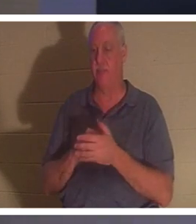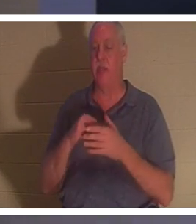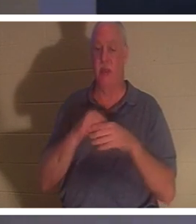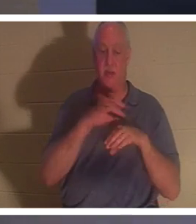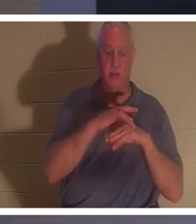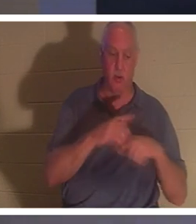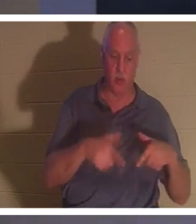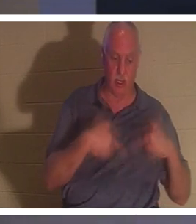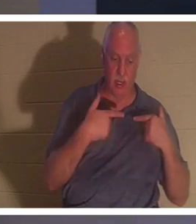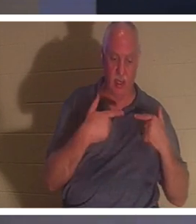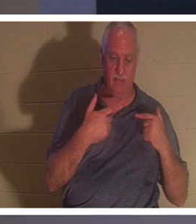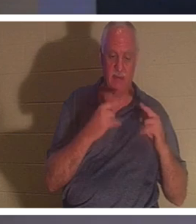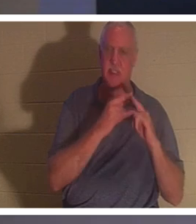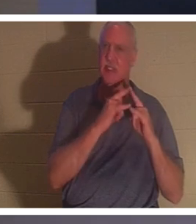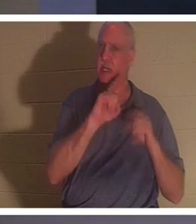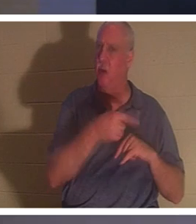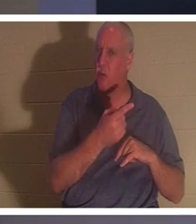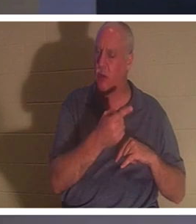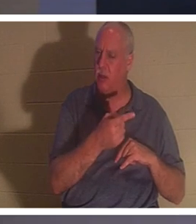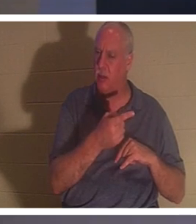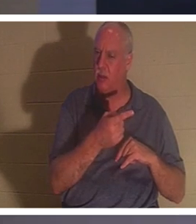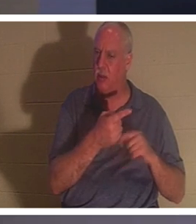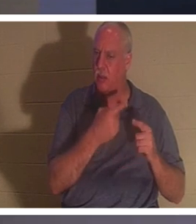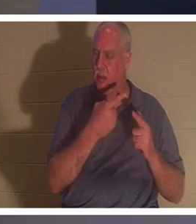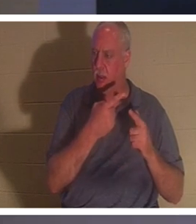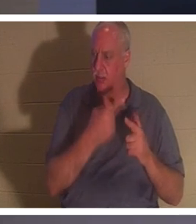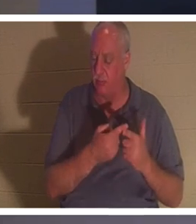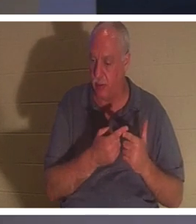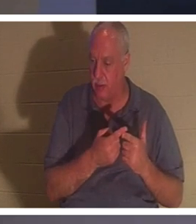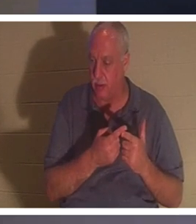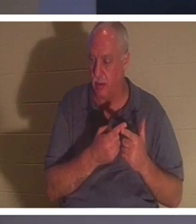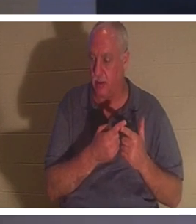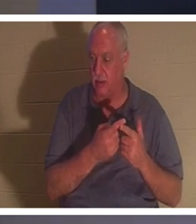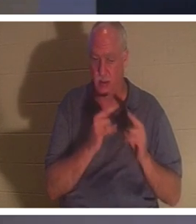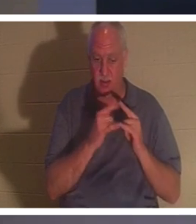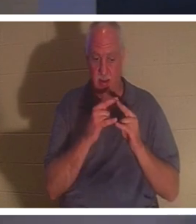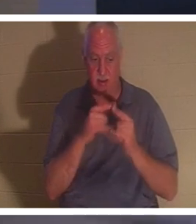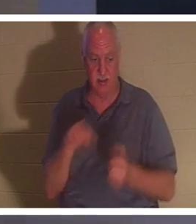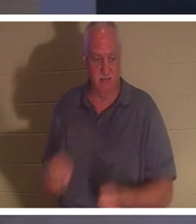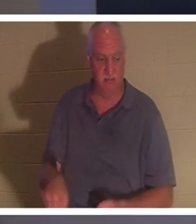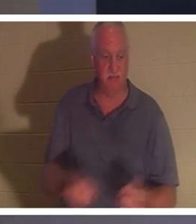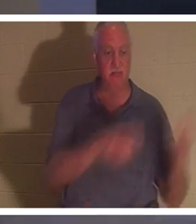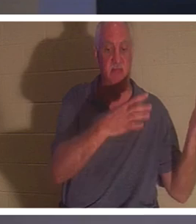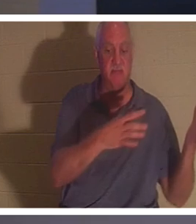nur ein Zelt. Und es gibt einen Punkt, an dem wir die Zeltheringe wegwerfen. Wir klappen das Zelt zusammen